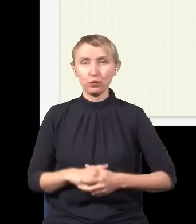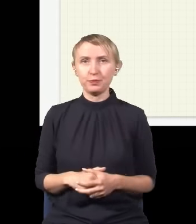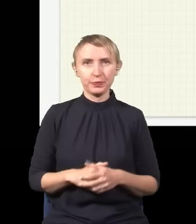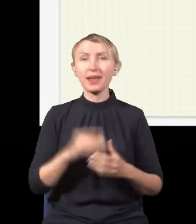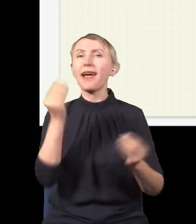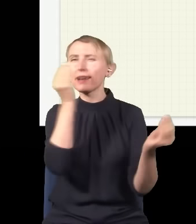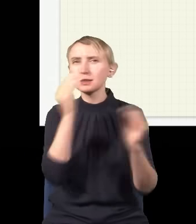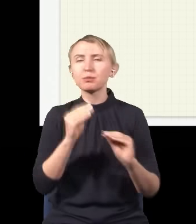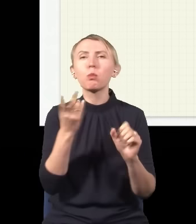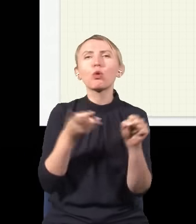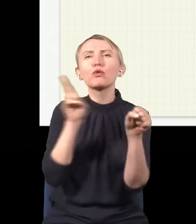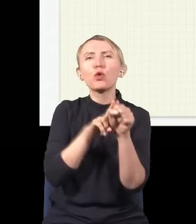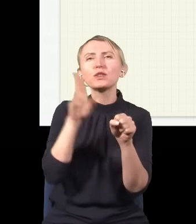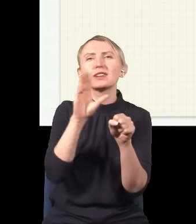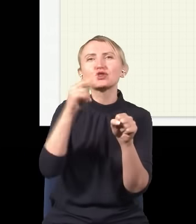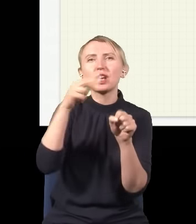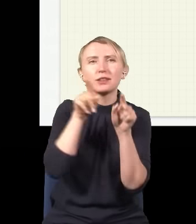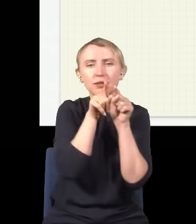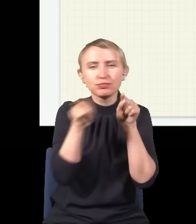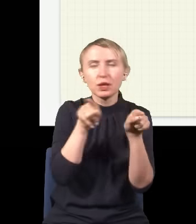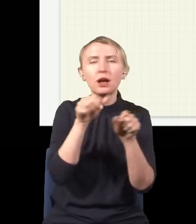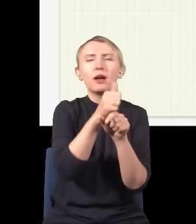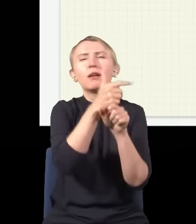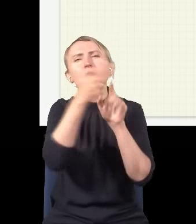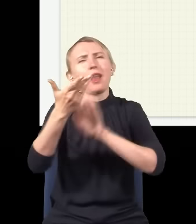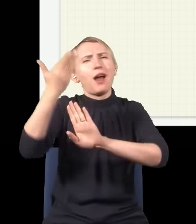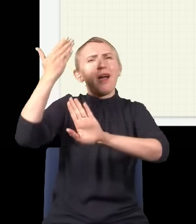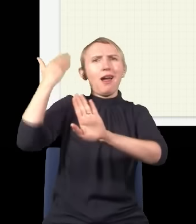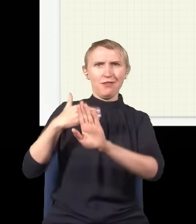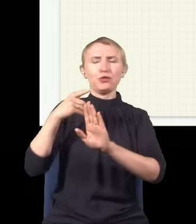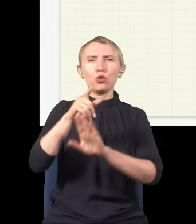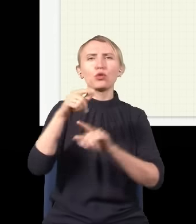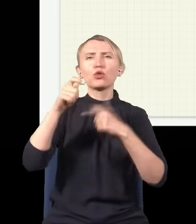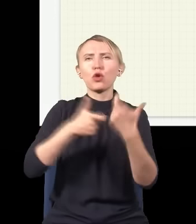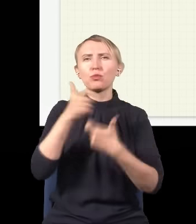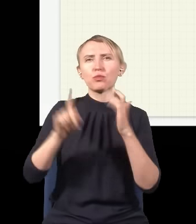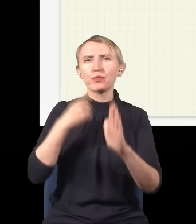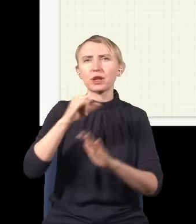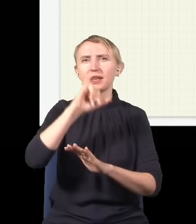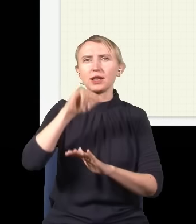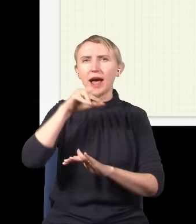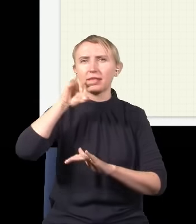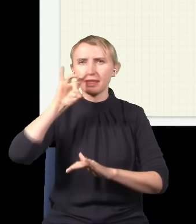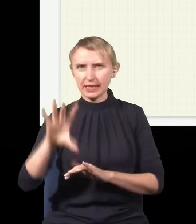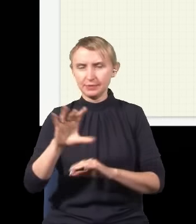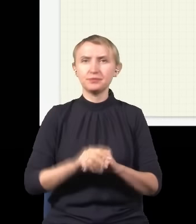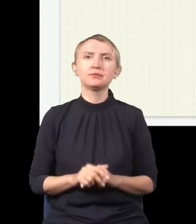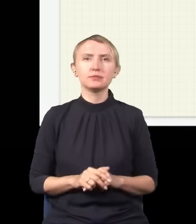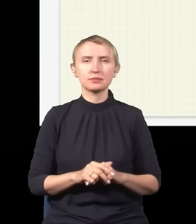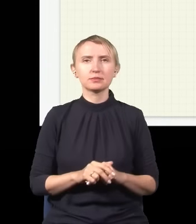Eksperyment z podwójną szczeliną jest znany jeszcze sprzed kilkuset lat, wykonał go niejaki Young, czym się wsławił.